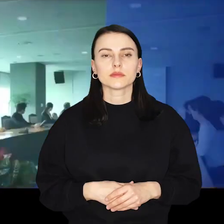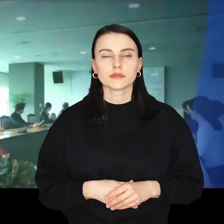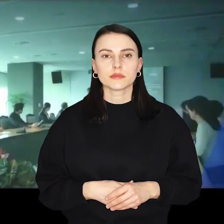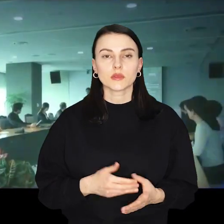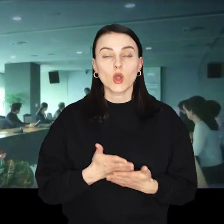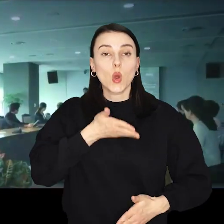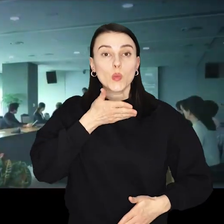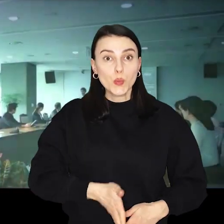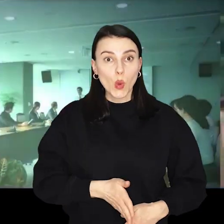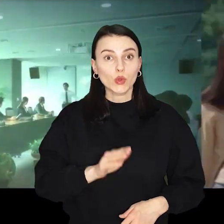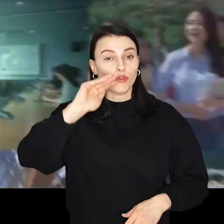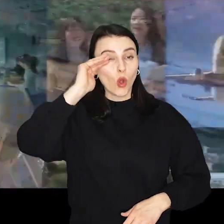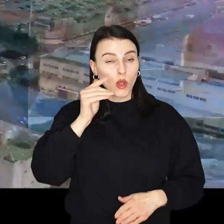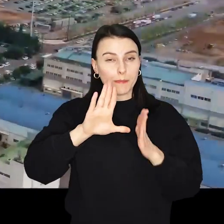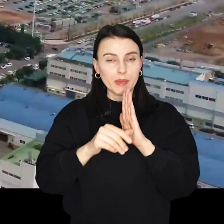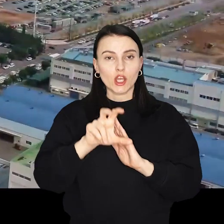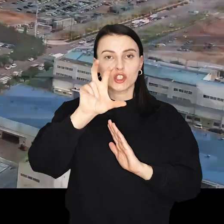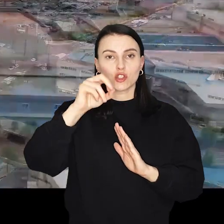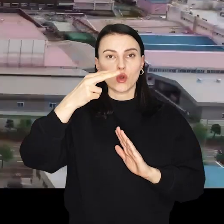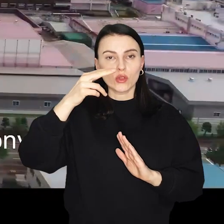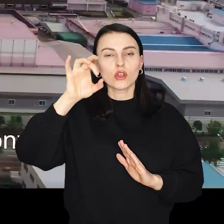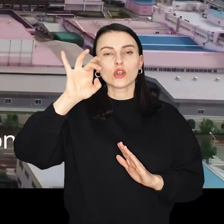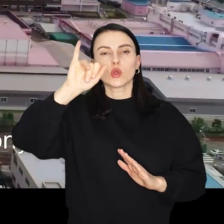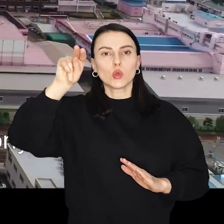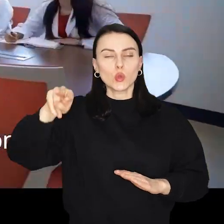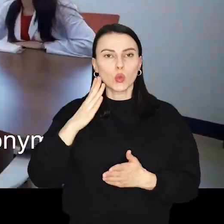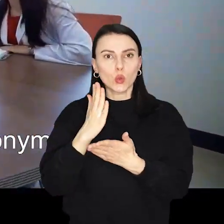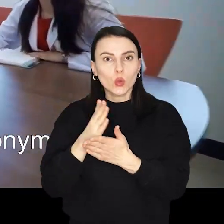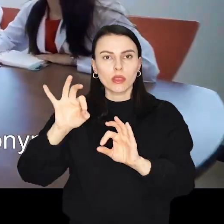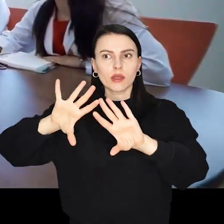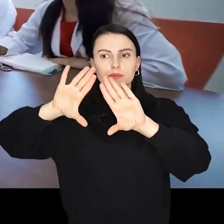Południowokoreańskie miasto Cheongju dołączyło do grona miast partnerskich Wrocławia